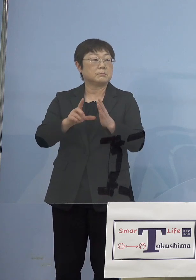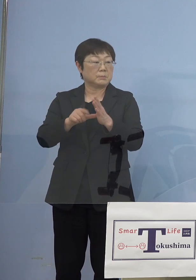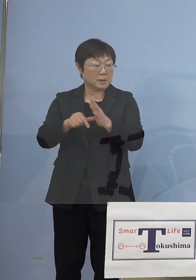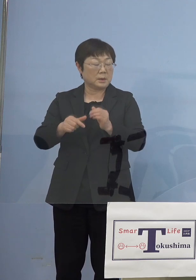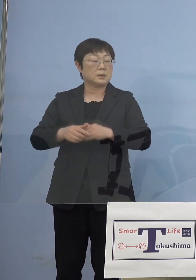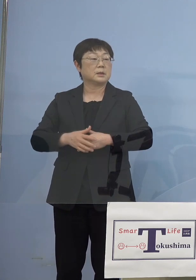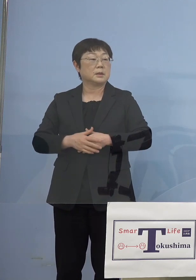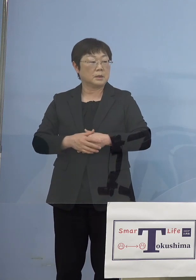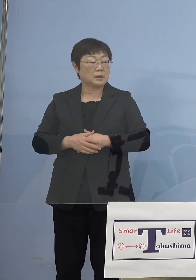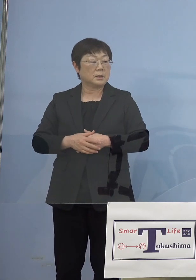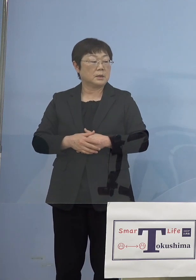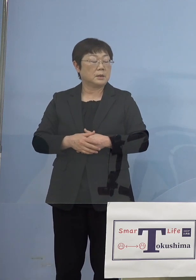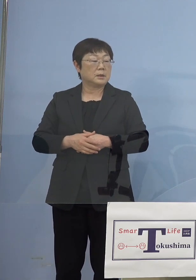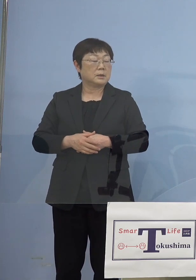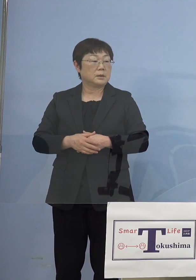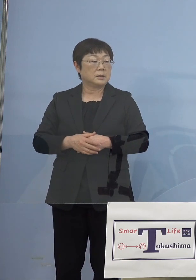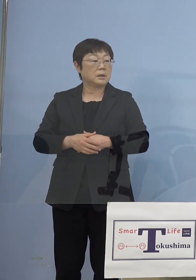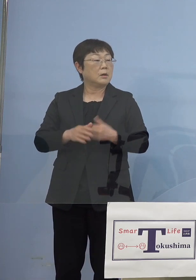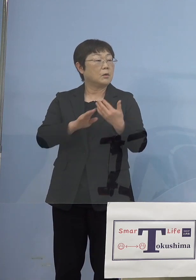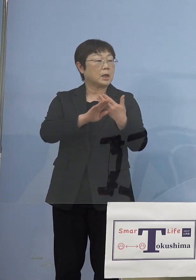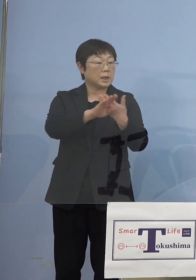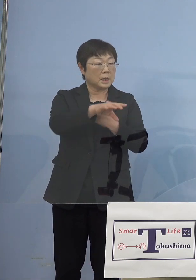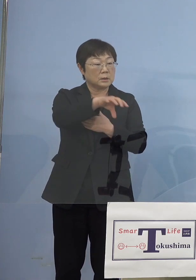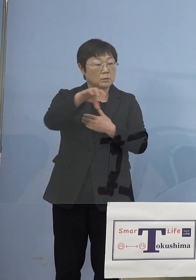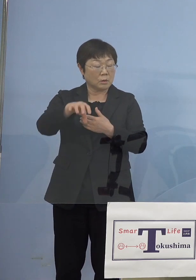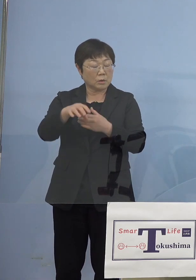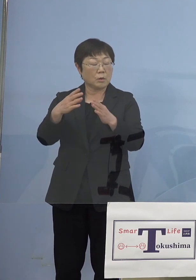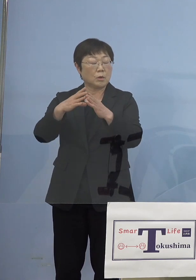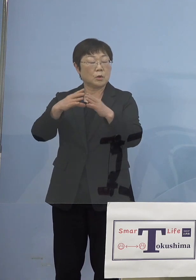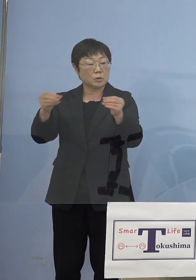いいんですけどそれ以外のところで もし国の分が足りなくなると